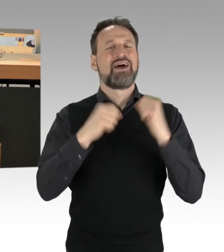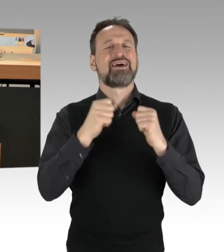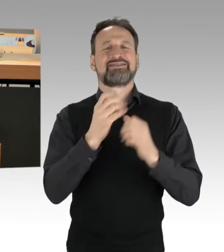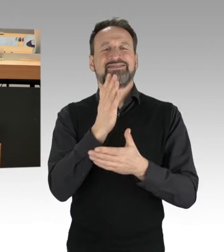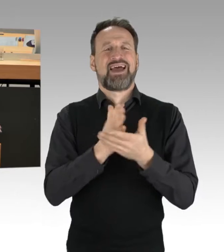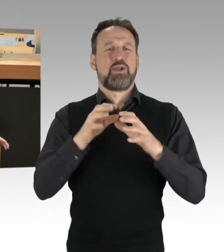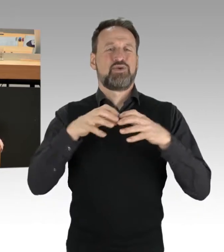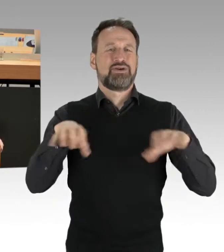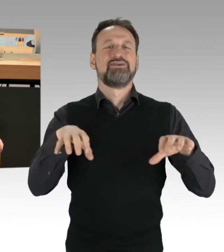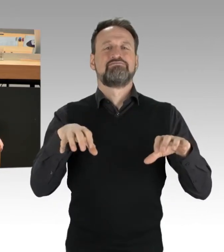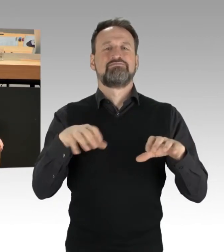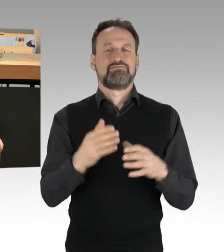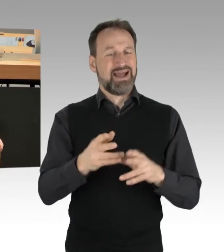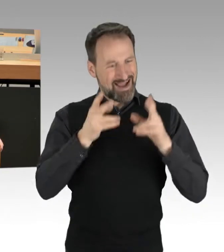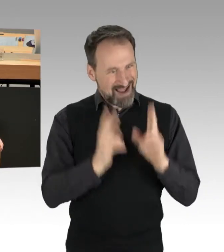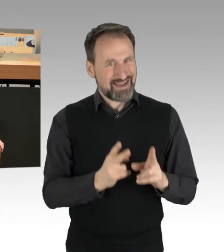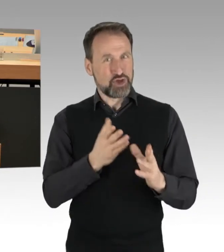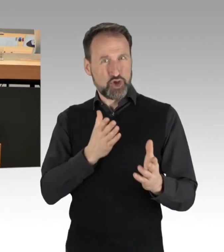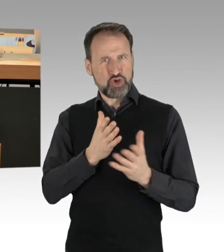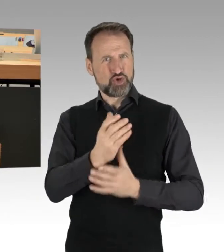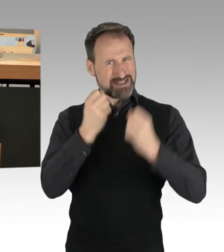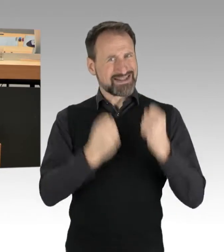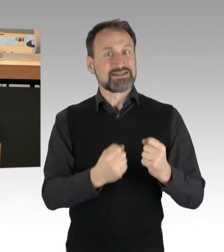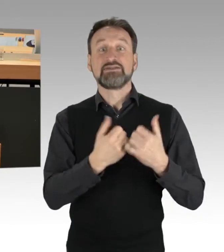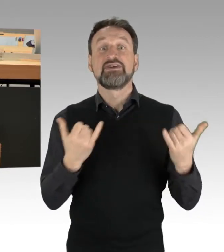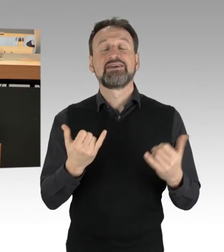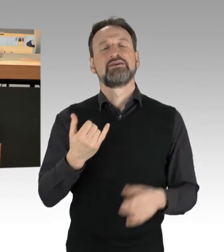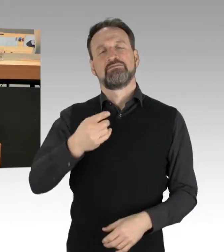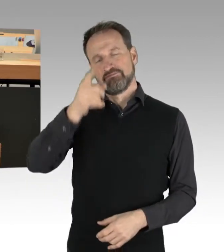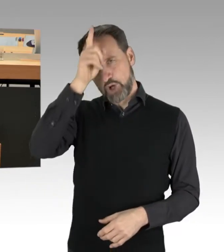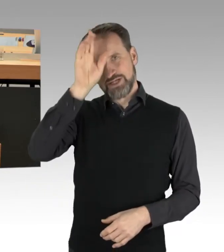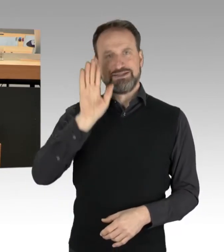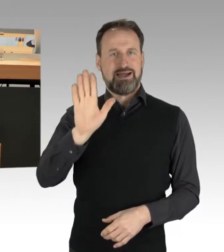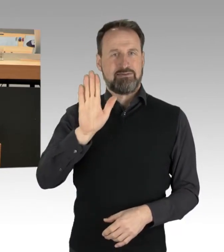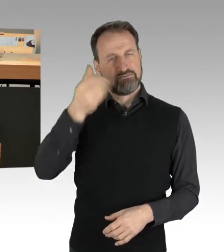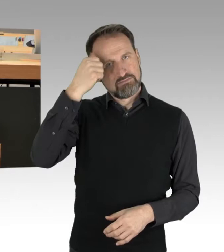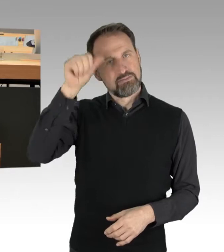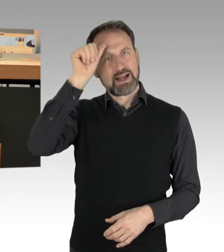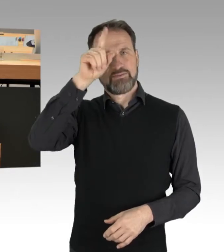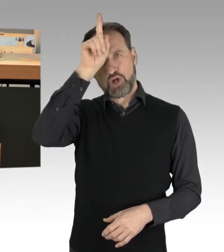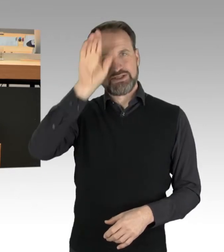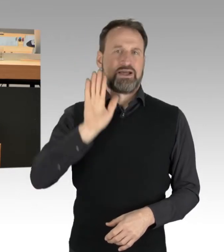Das obliegt der Polizei, der Berliner Polizei. Die Berliner Polizei, und ich glaube, Innensenatorin Spranger wird das auch noch mal deutlich machen,